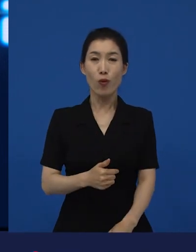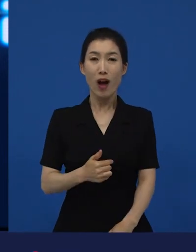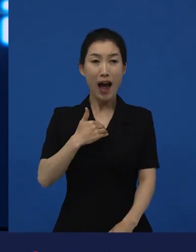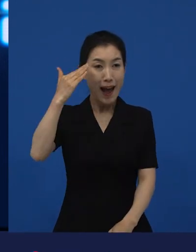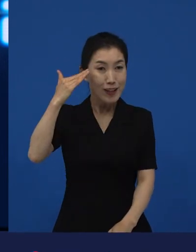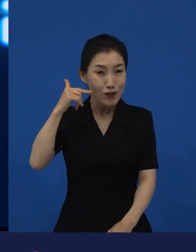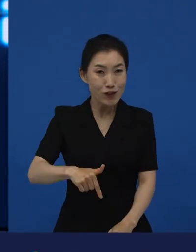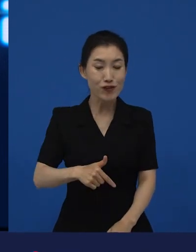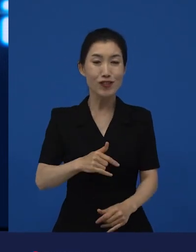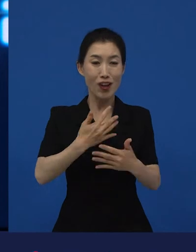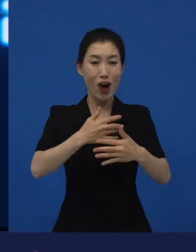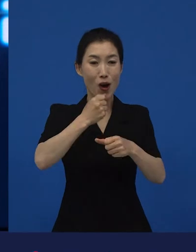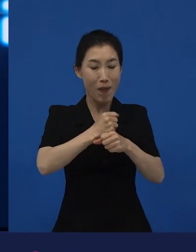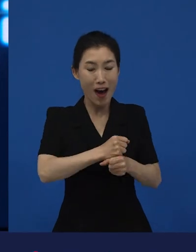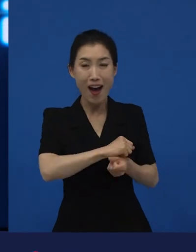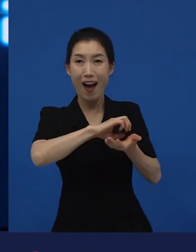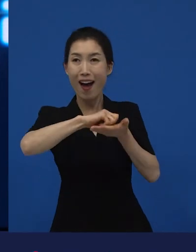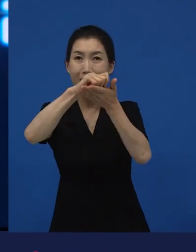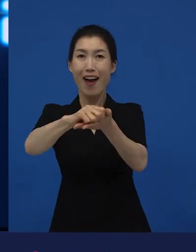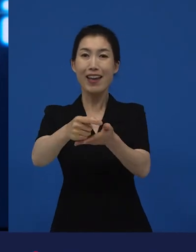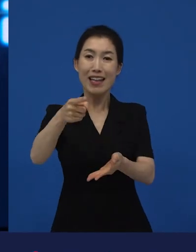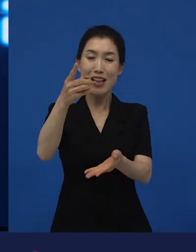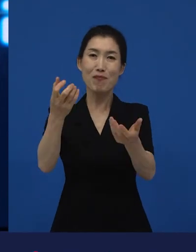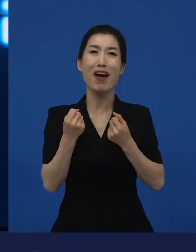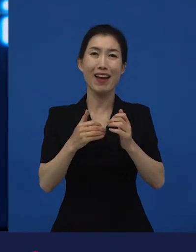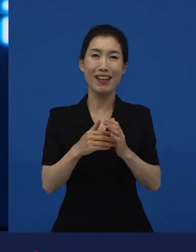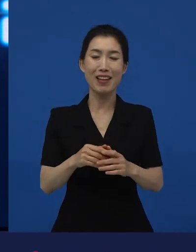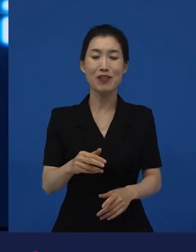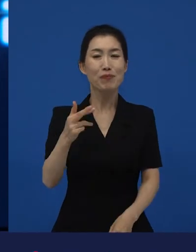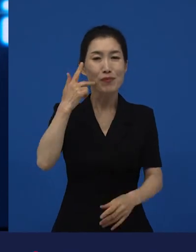그다음에 이민자들이 만든 나라라고 막 얘기를 하시잖아요.